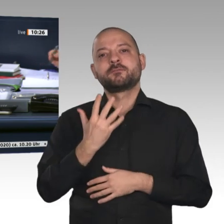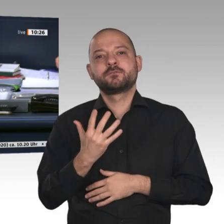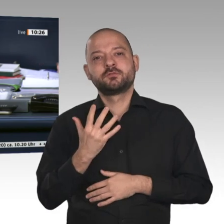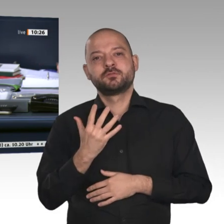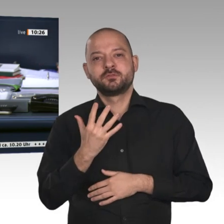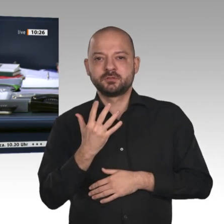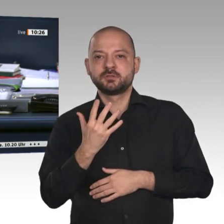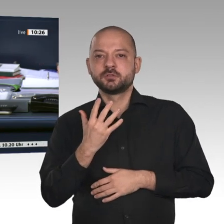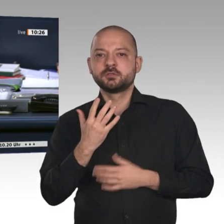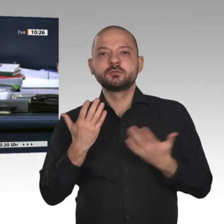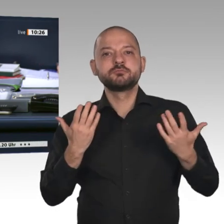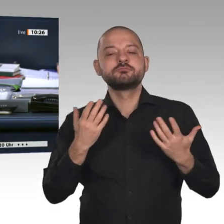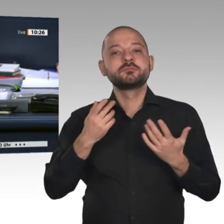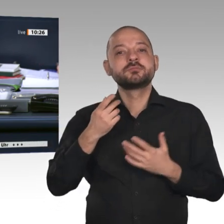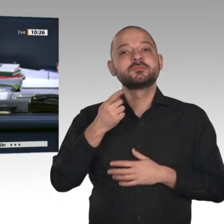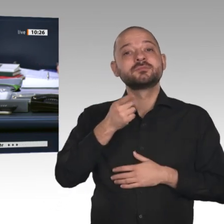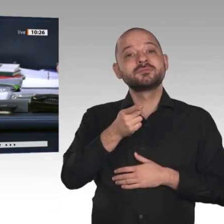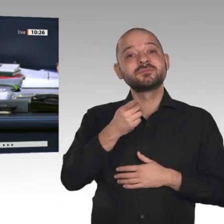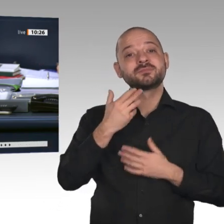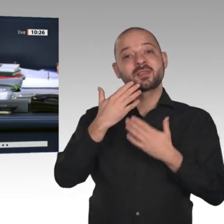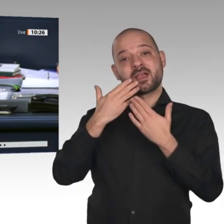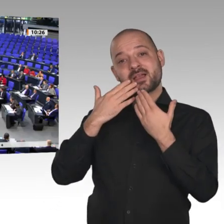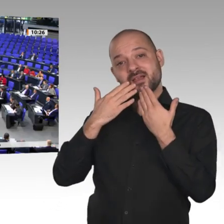abzulehnen. Wer stimmt für diese Beschlussempfehlung?